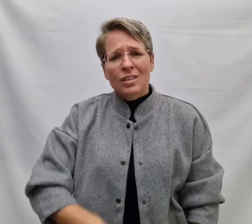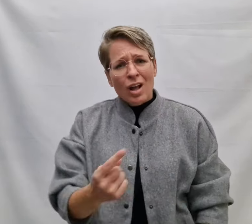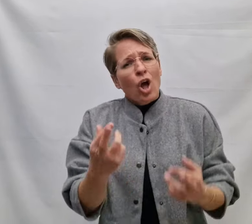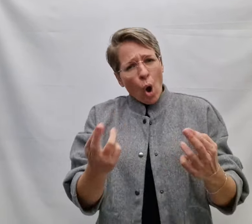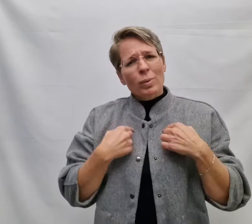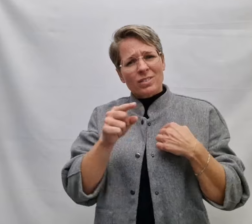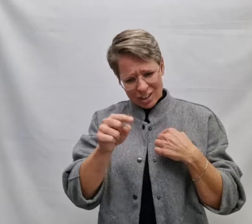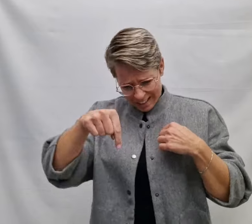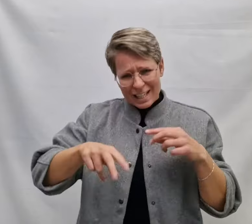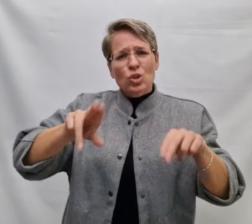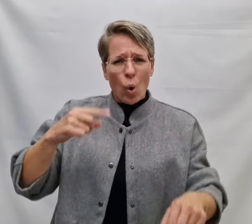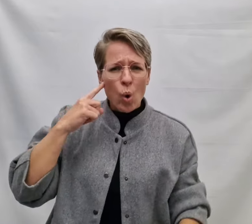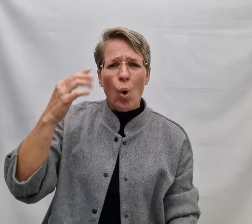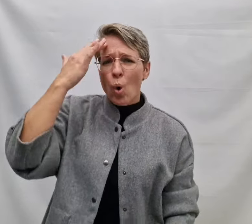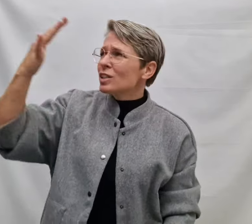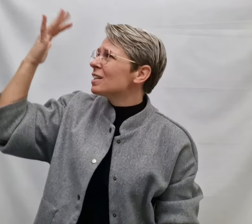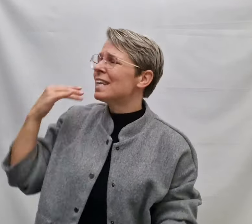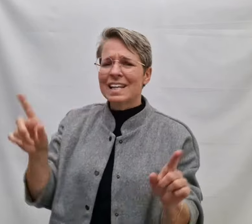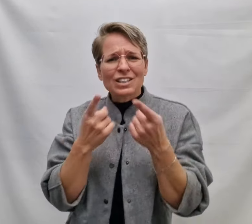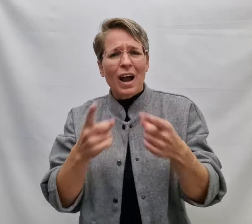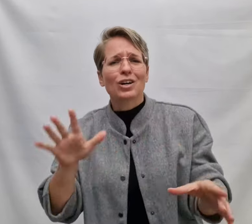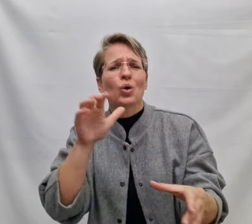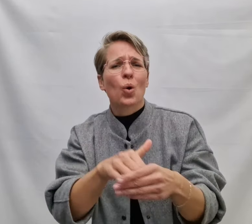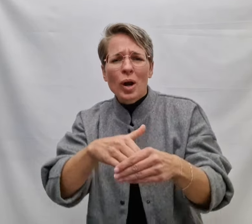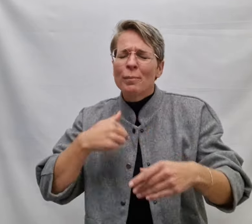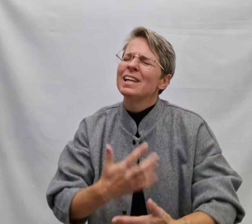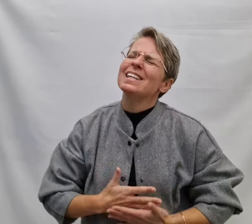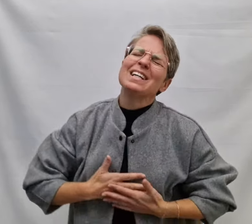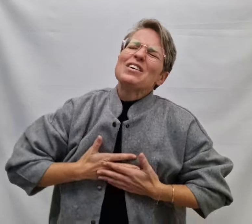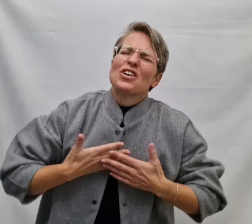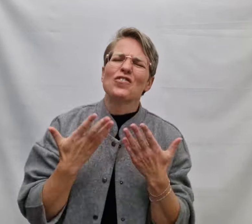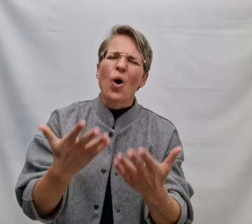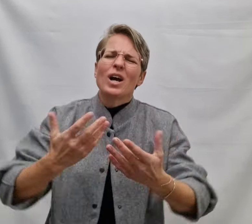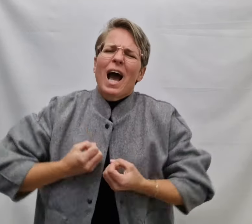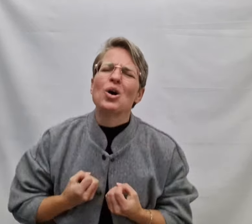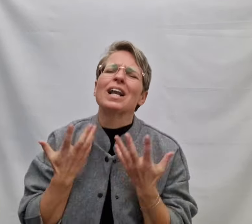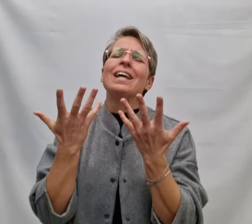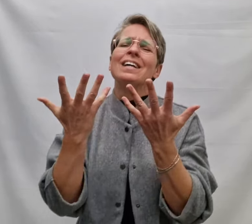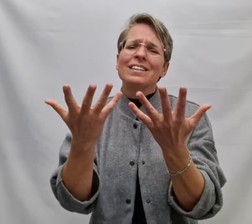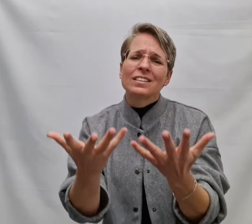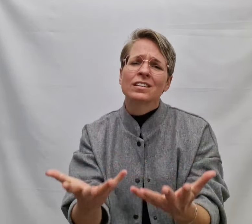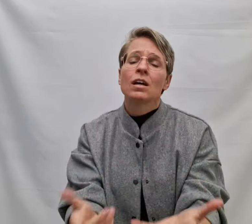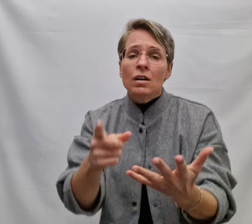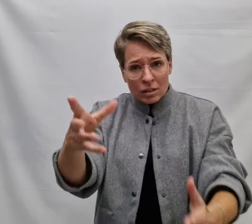Dan hoop ik dat je dit nog hoort Een lied waardoor m'n liefde voor jou klinkt